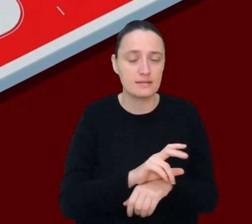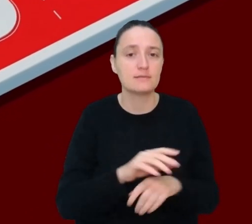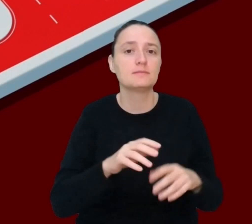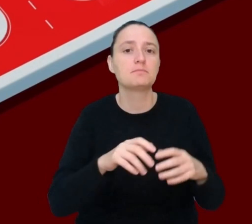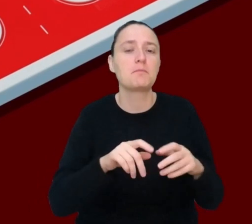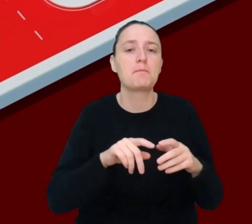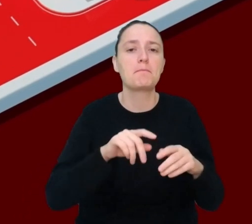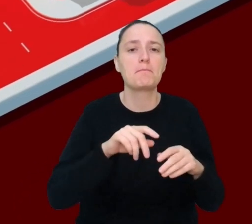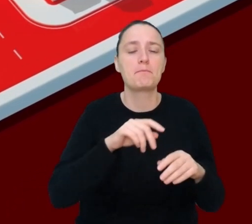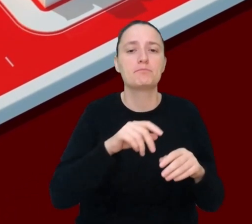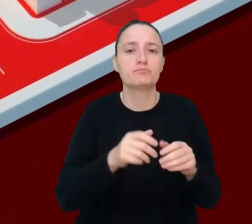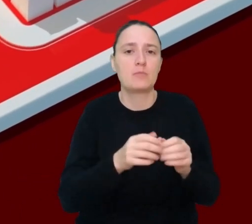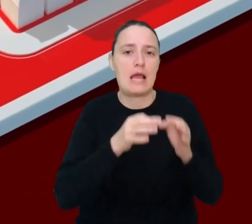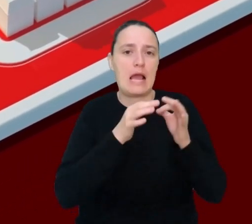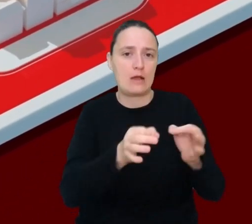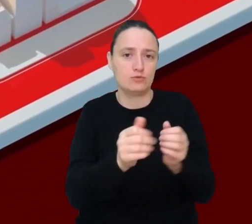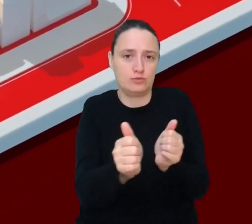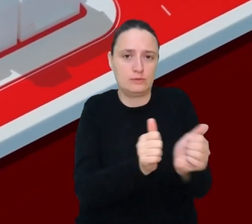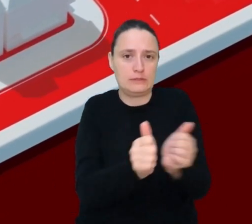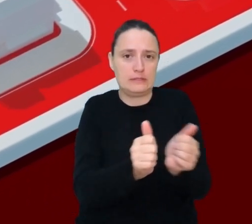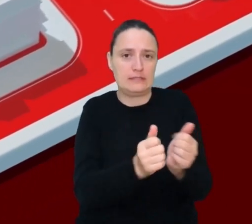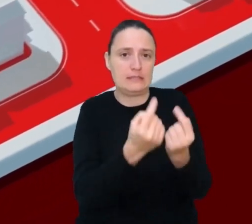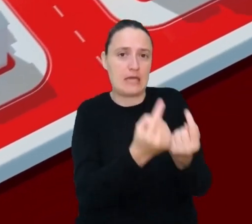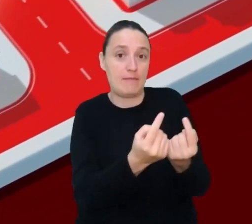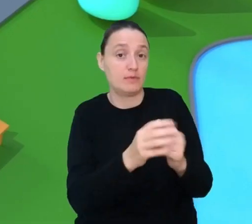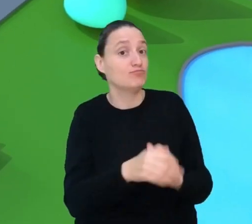Pojazdy, które jadą same bez kierowcy, to przyszłość transportu,